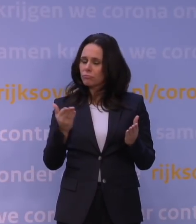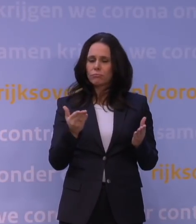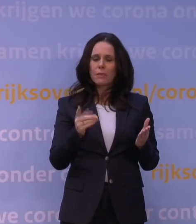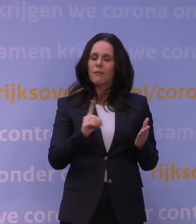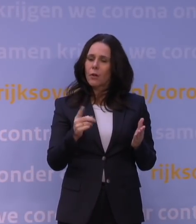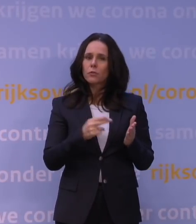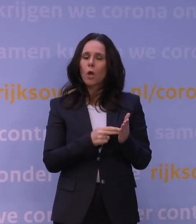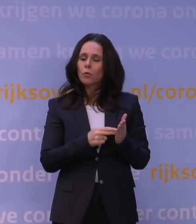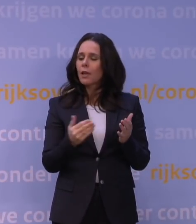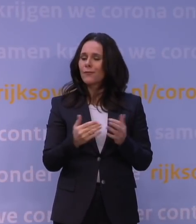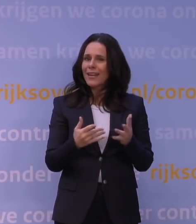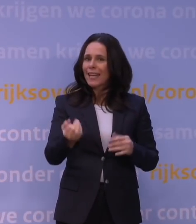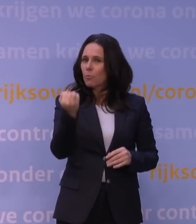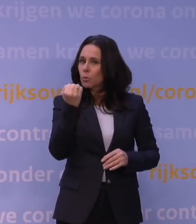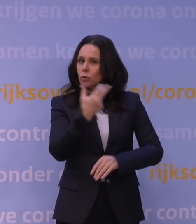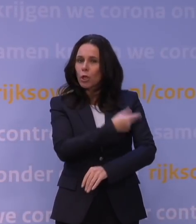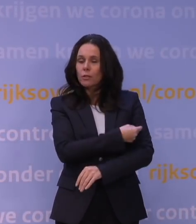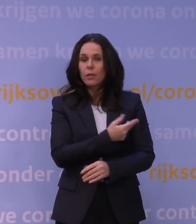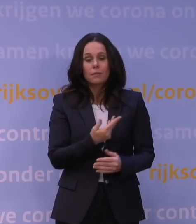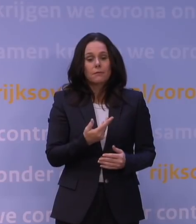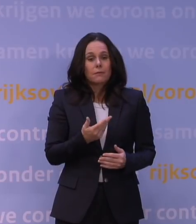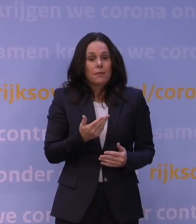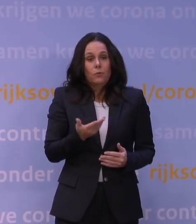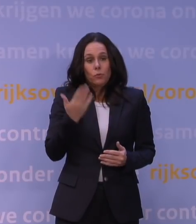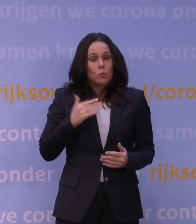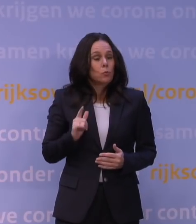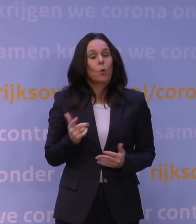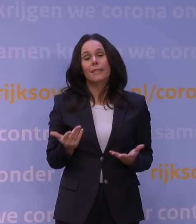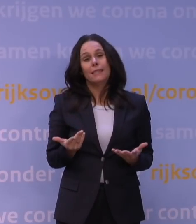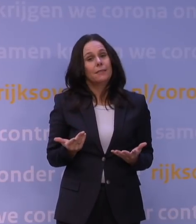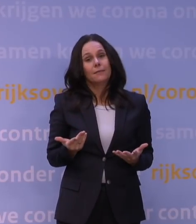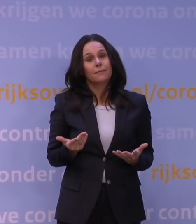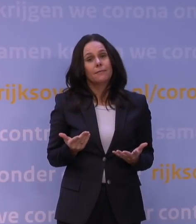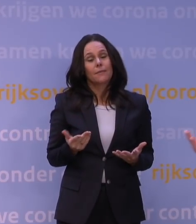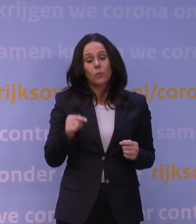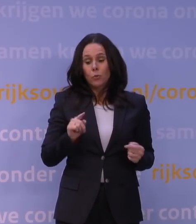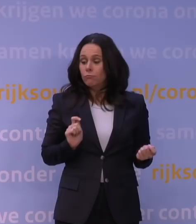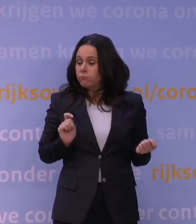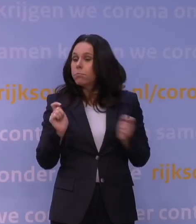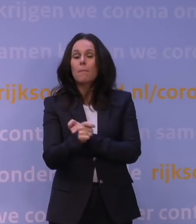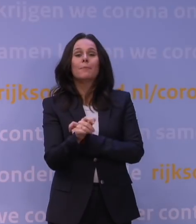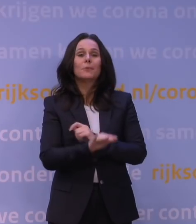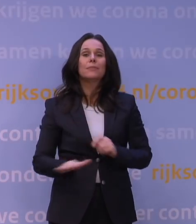En dat moment heeft zich niet voorgedaan. Er is iets anders gebeurd waardoor uiteindelijk natuurlijk...